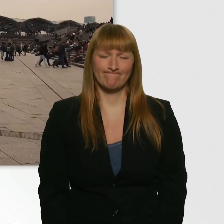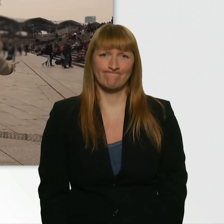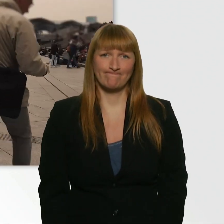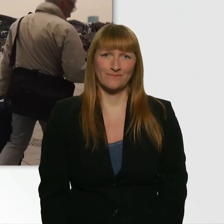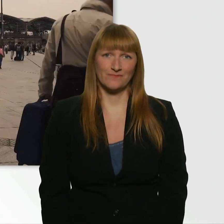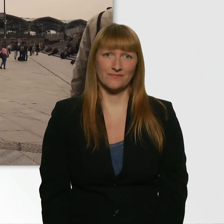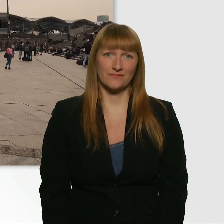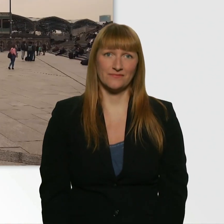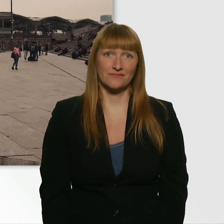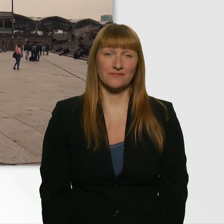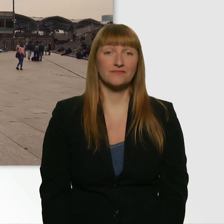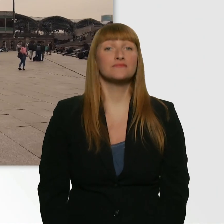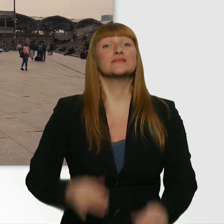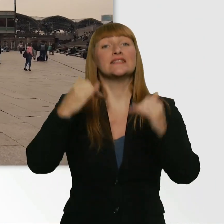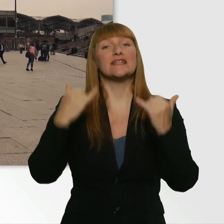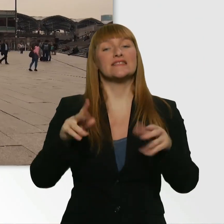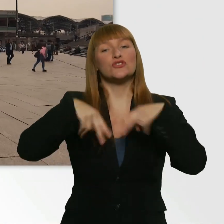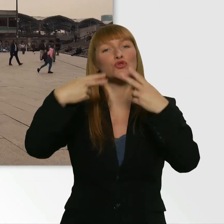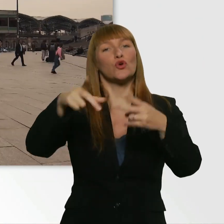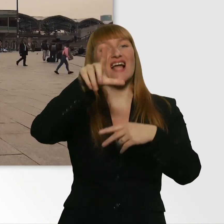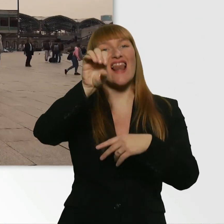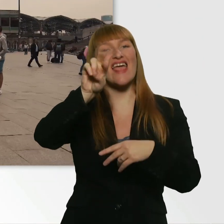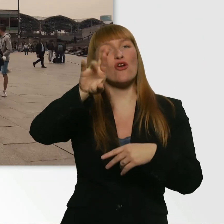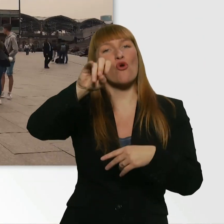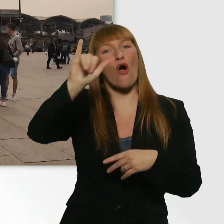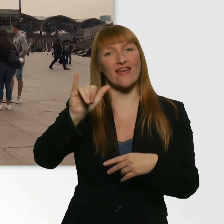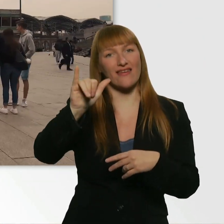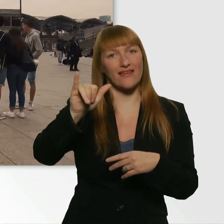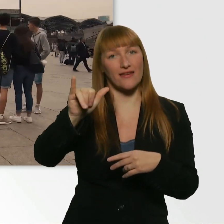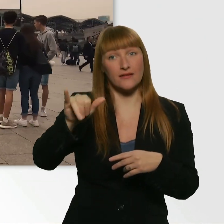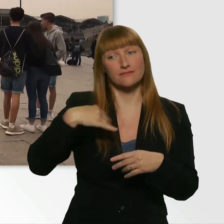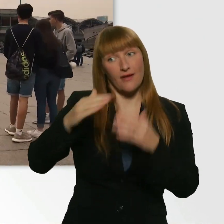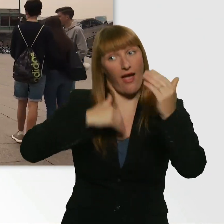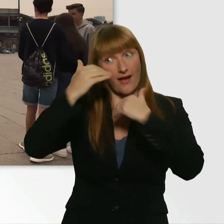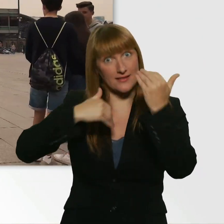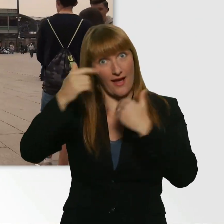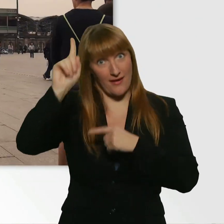Dann wollen wir mal zurück zu Leroy und ihm die frohe Botschaft verkünden.